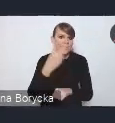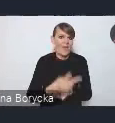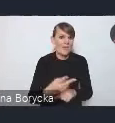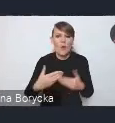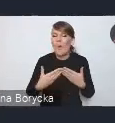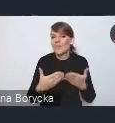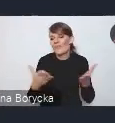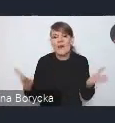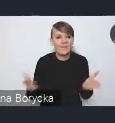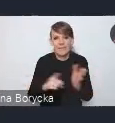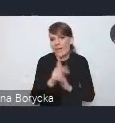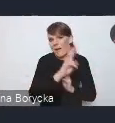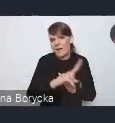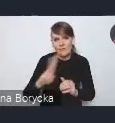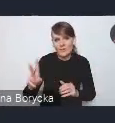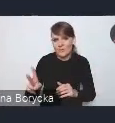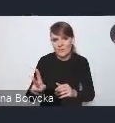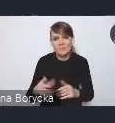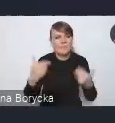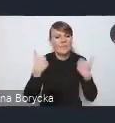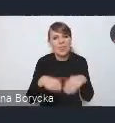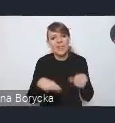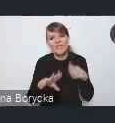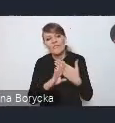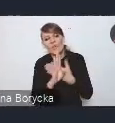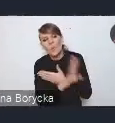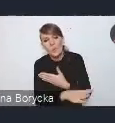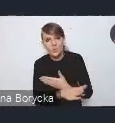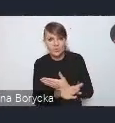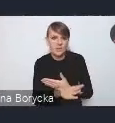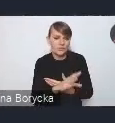nie wykluczając żadnych grup społecznych.